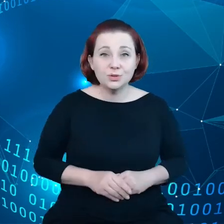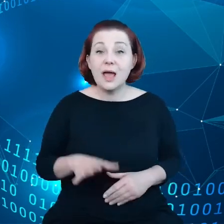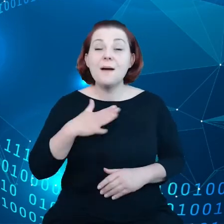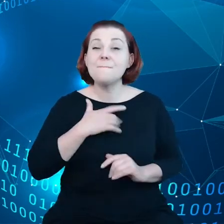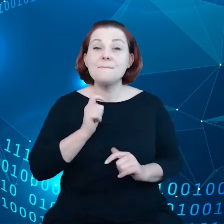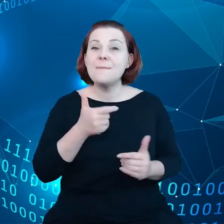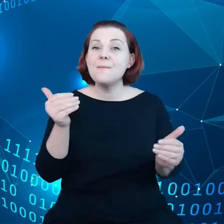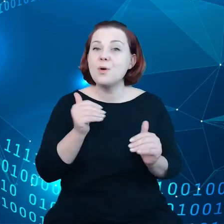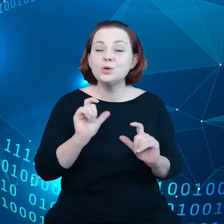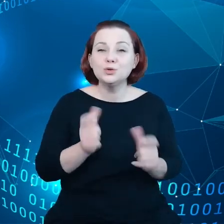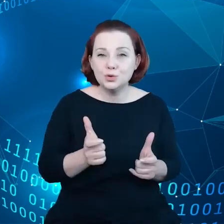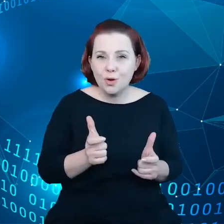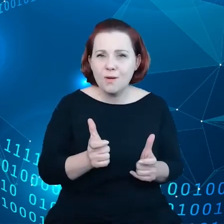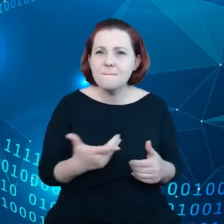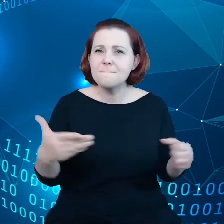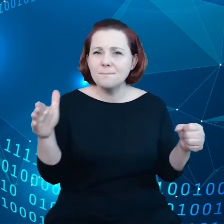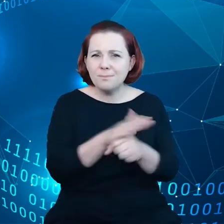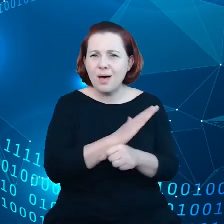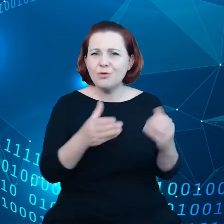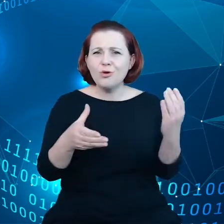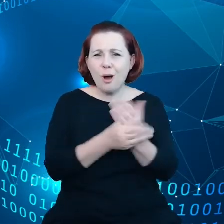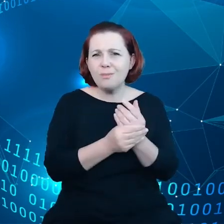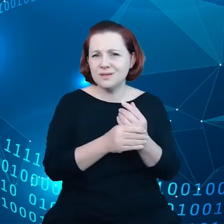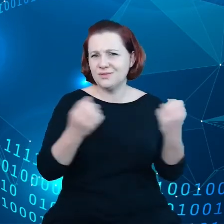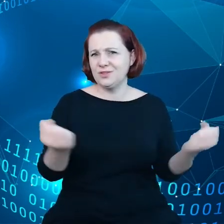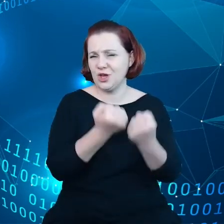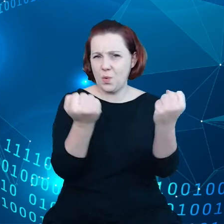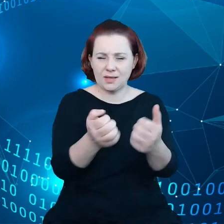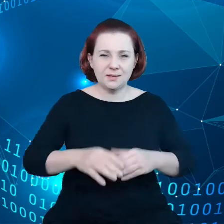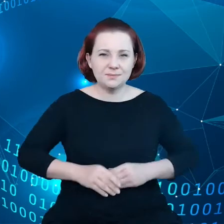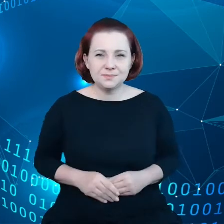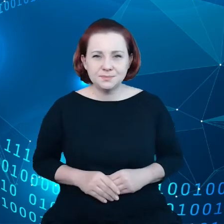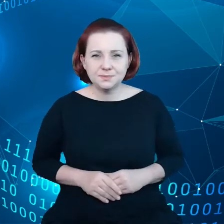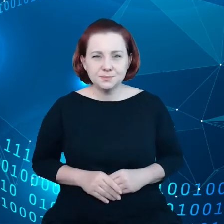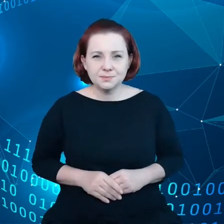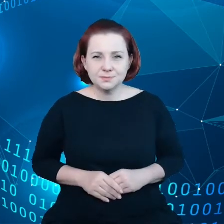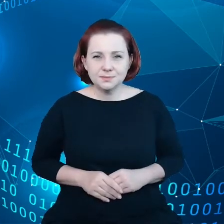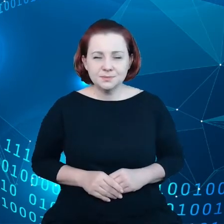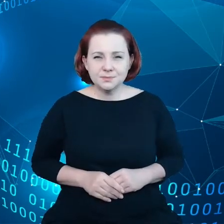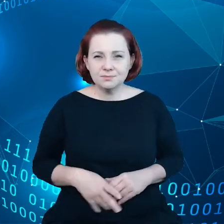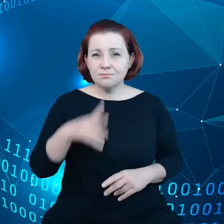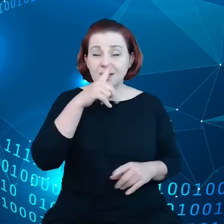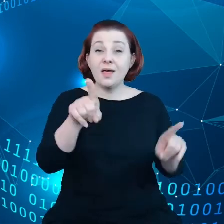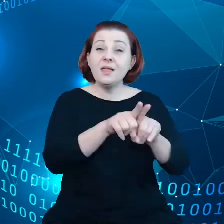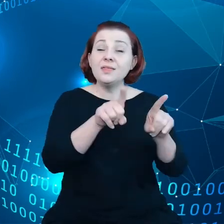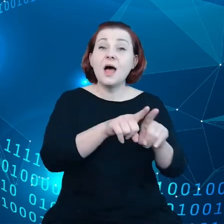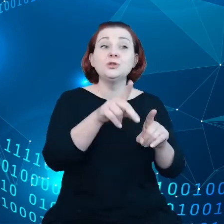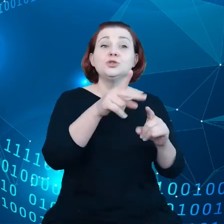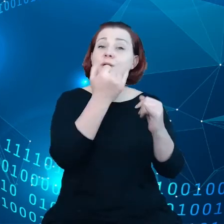kompleksowy kontekst działań. Patrząc również na kwestie interoperacyjności, to jest dla nas